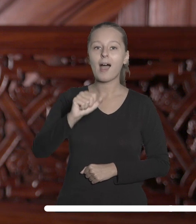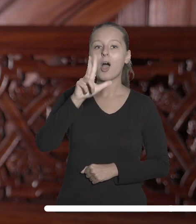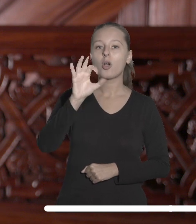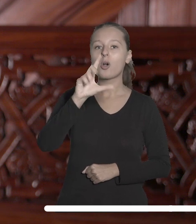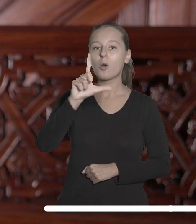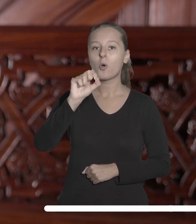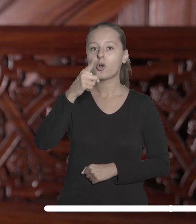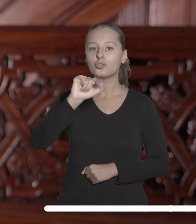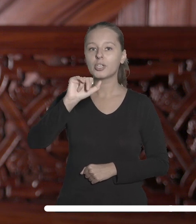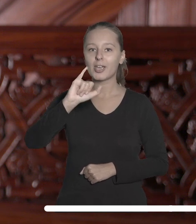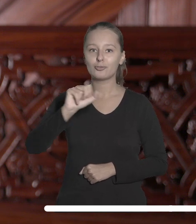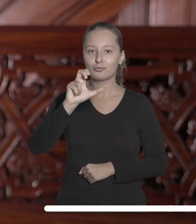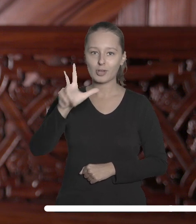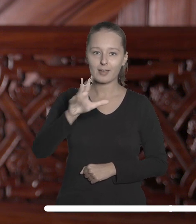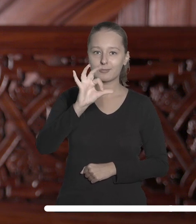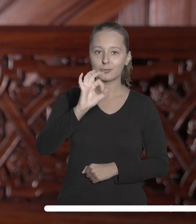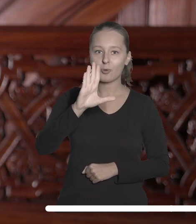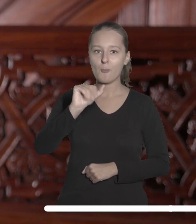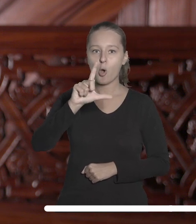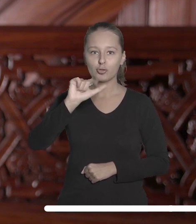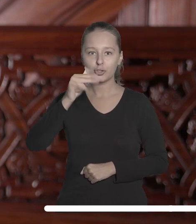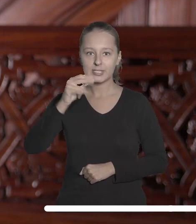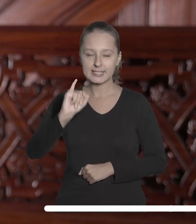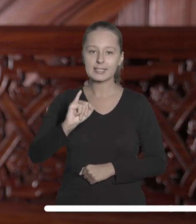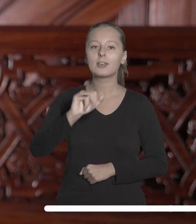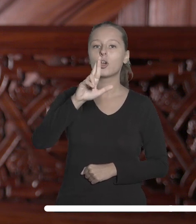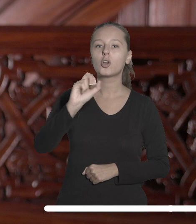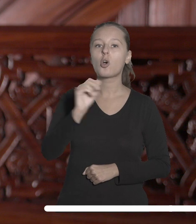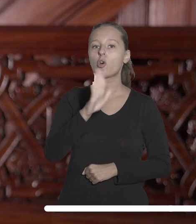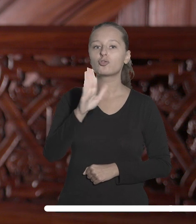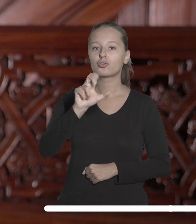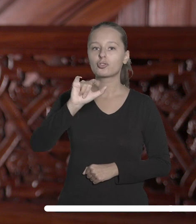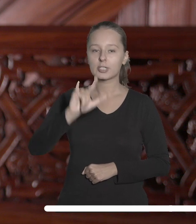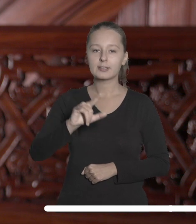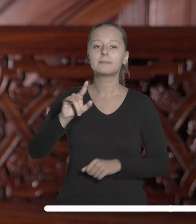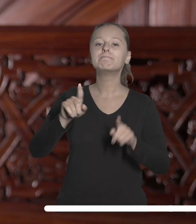Mateuszowi Sobocińskiemu, Stanisławowi Roszczykowi i Mateuszowi Pietrasowi